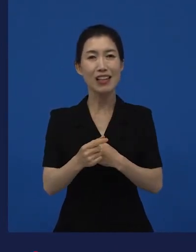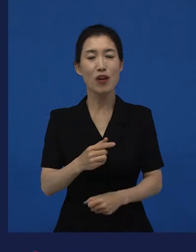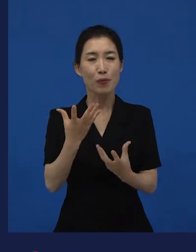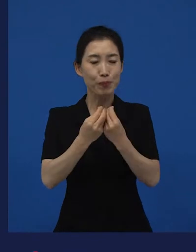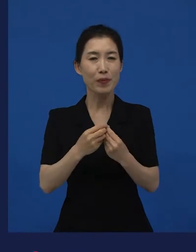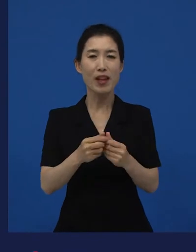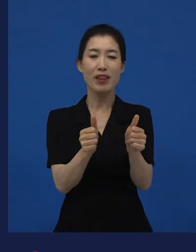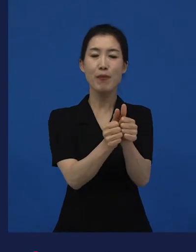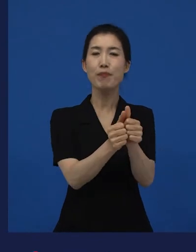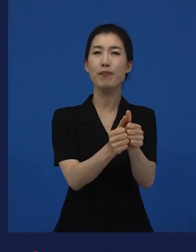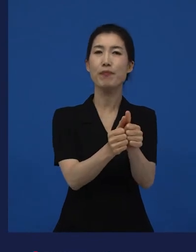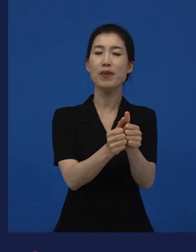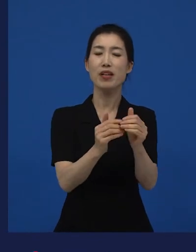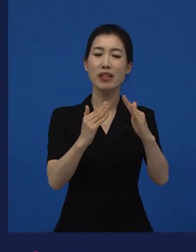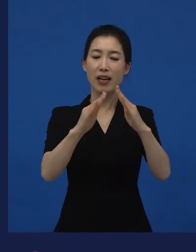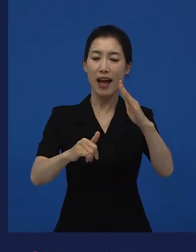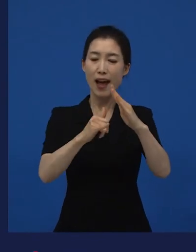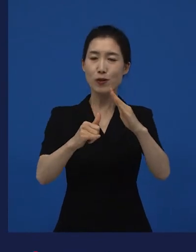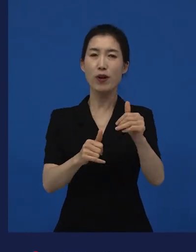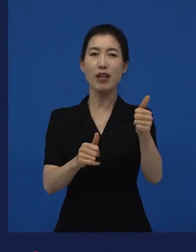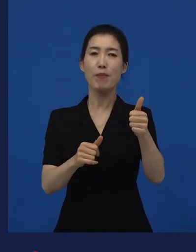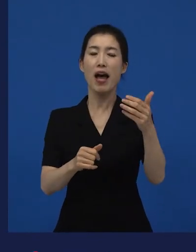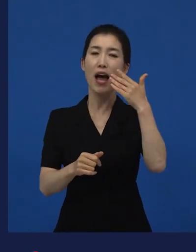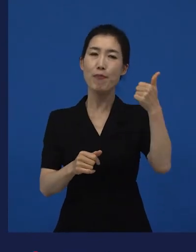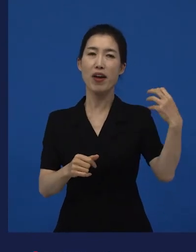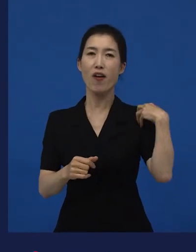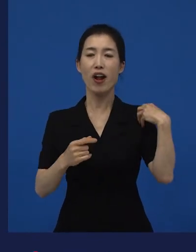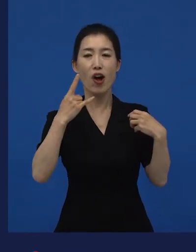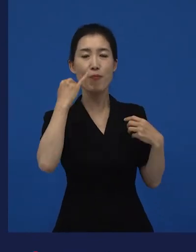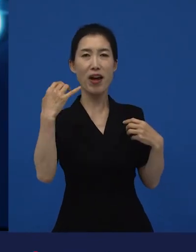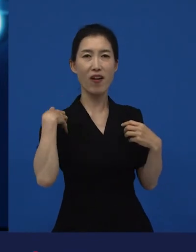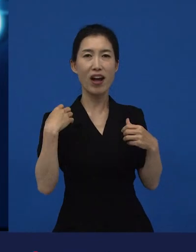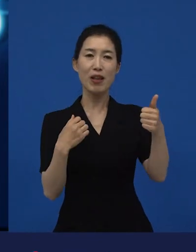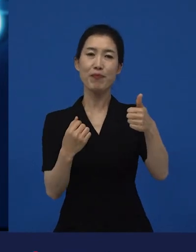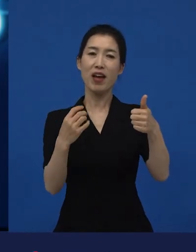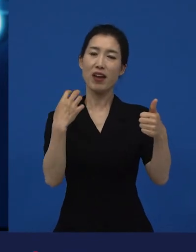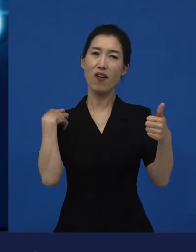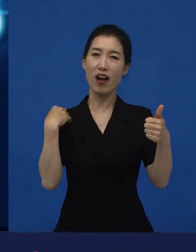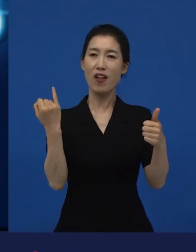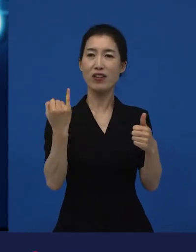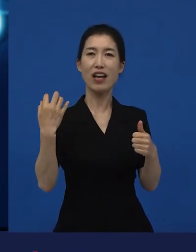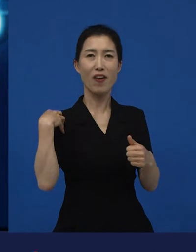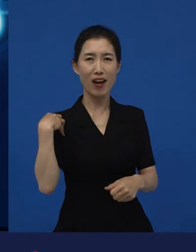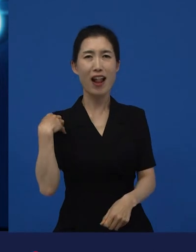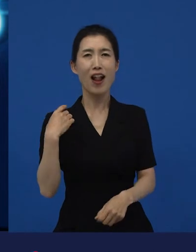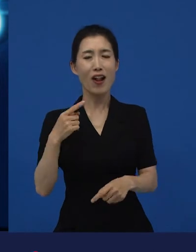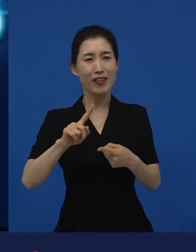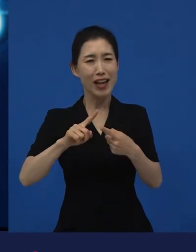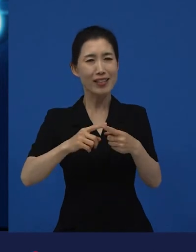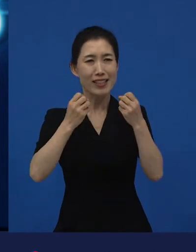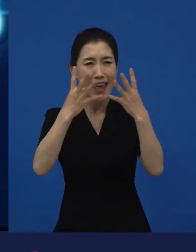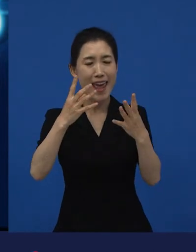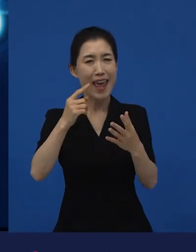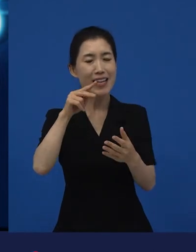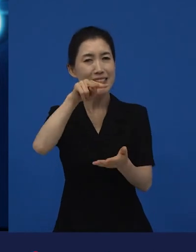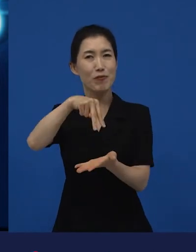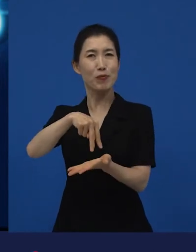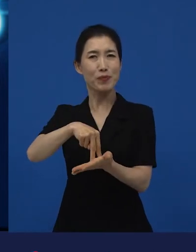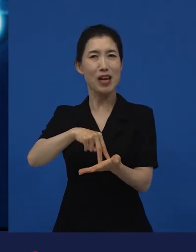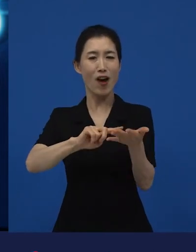성 역할, 그리고 가족 이런 이야기들이었던 것 같습니다. 그런 것들이 얘기가 되고 만들어지니까